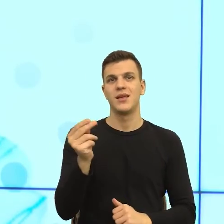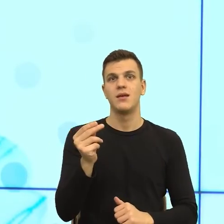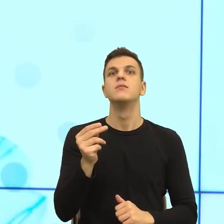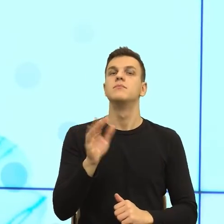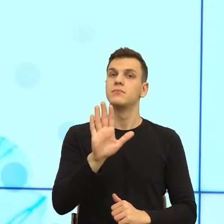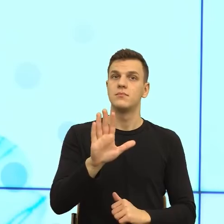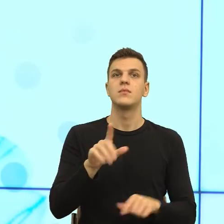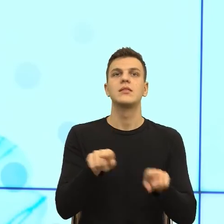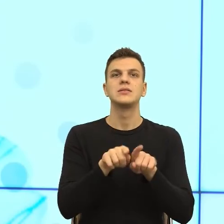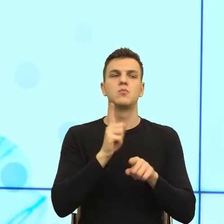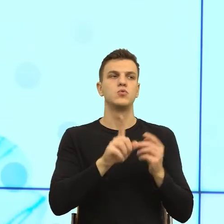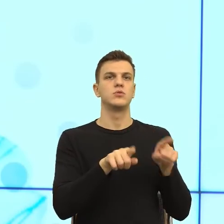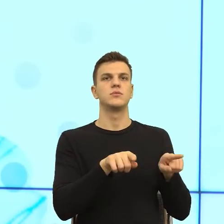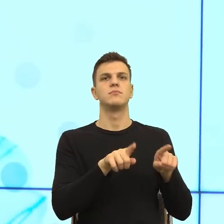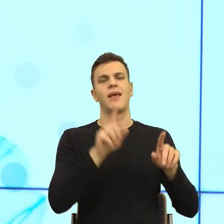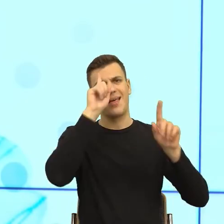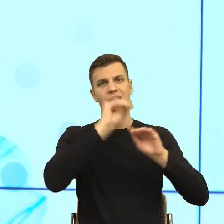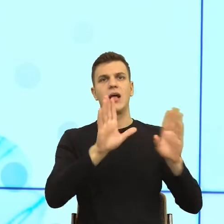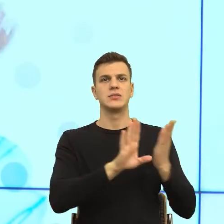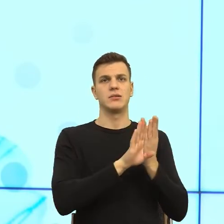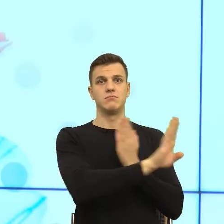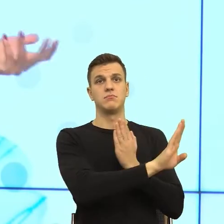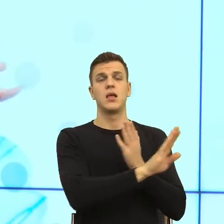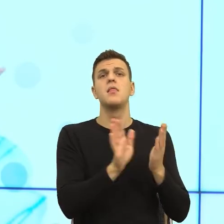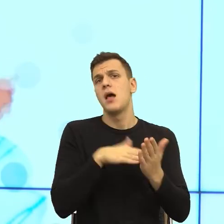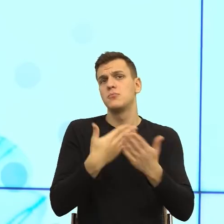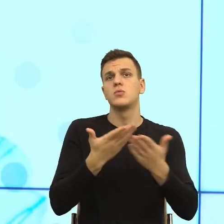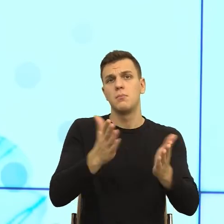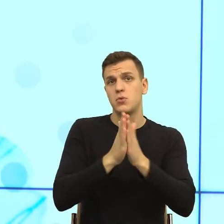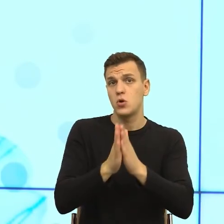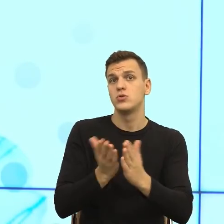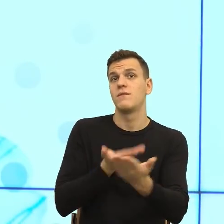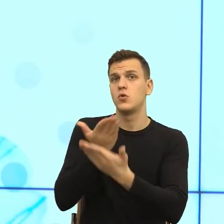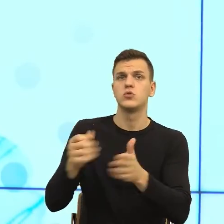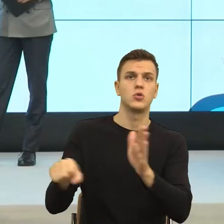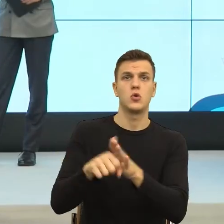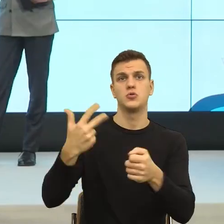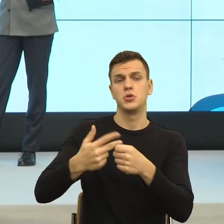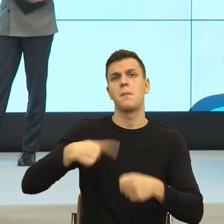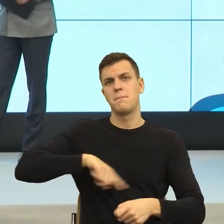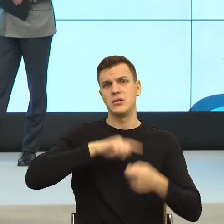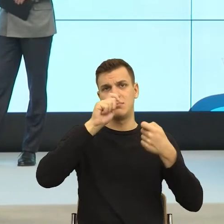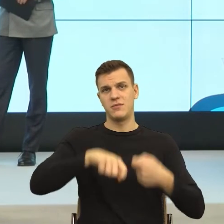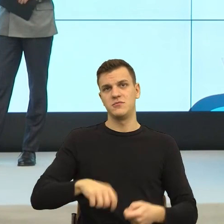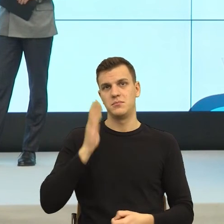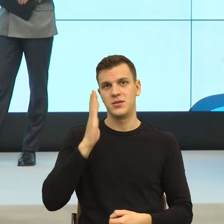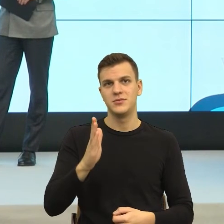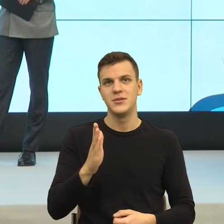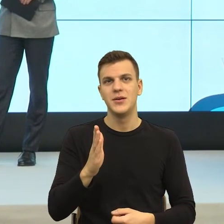Czyli proszę złożyć pismo do 30-go, rozpatrzę je w odpowiednim terminie. Myślę, że trudność też w pracy urzędnika polega na tym,